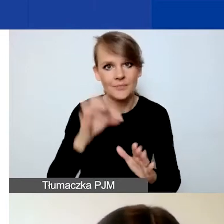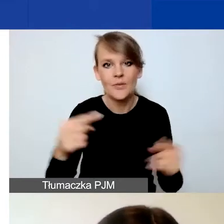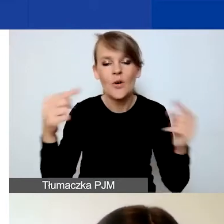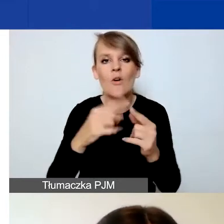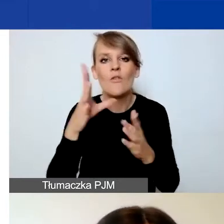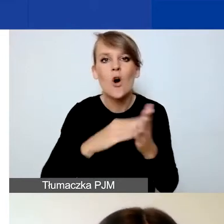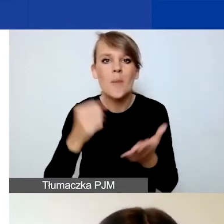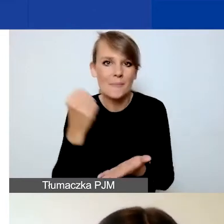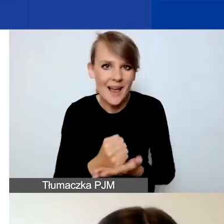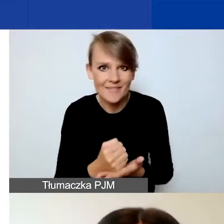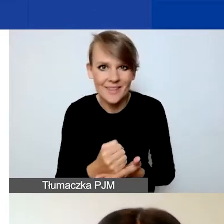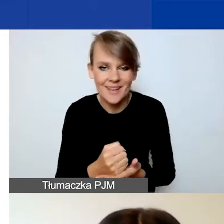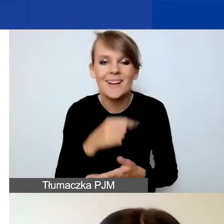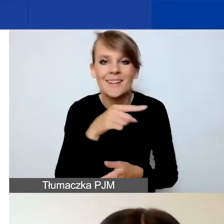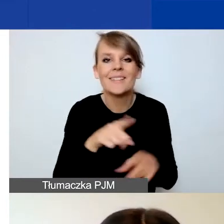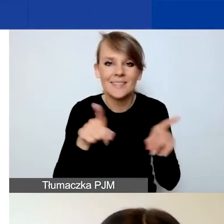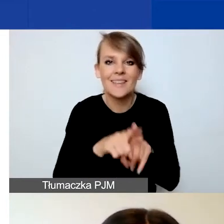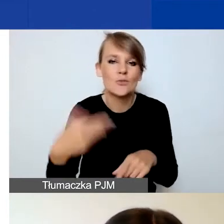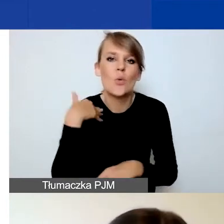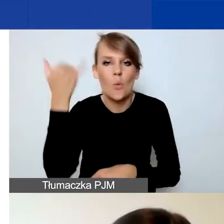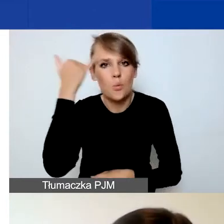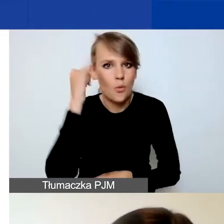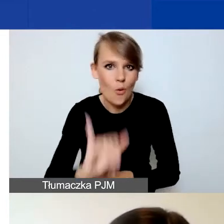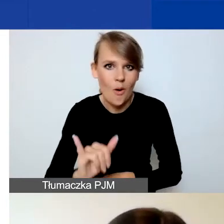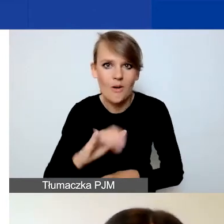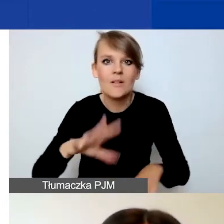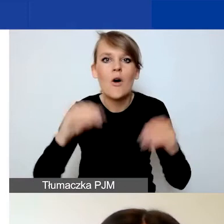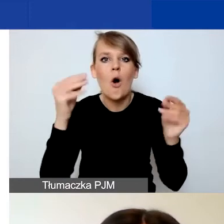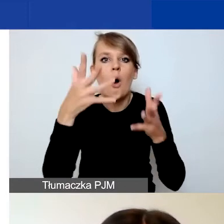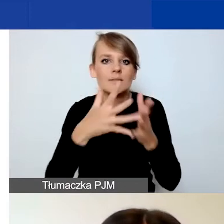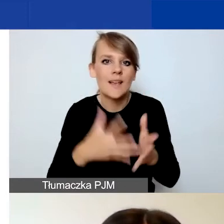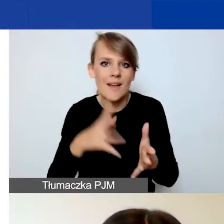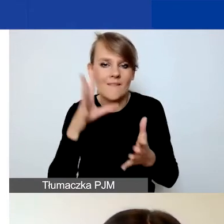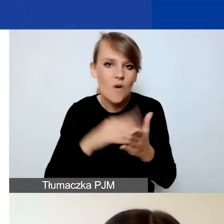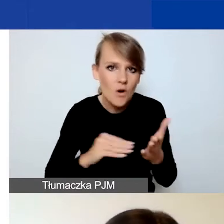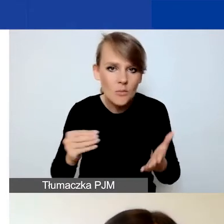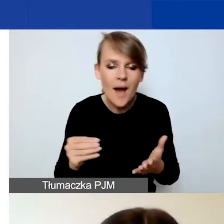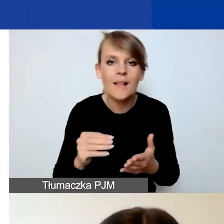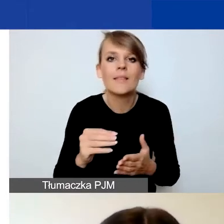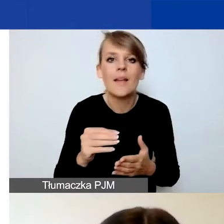bo też były błędy na etapie oceny formalnej, które się pojawiały.